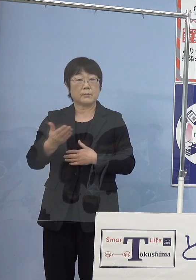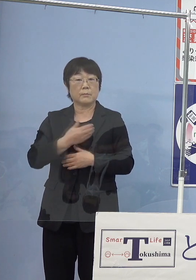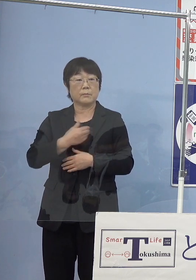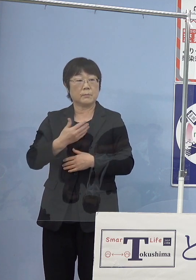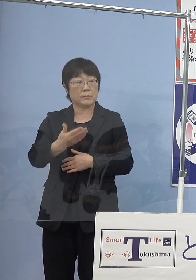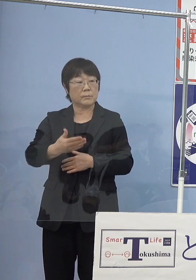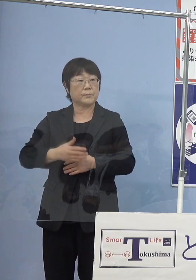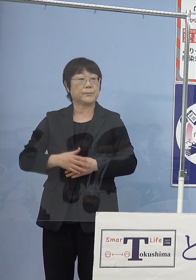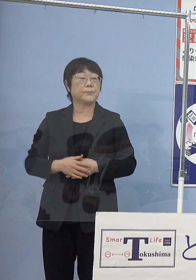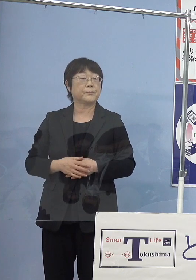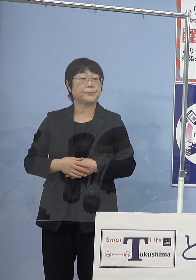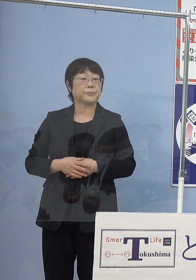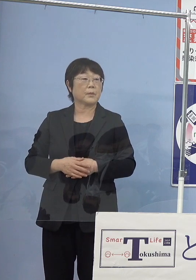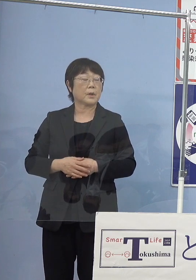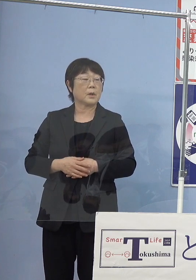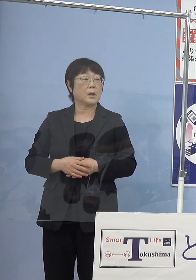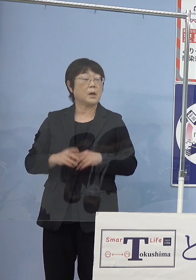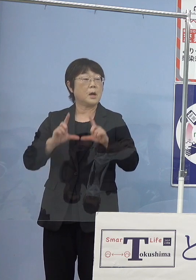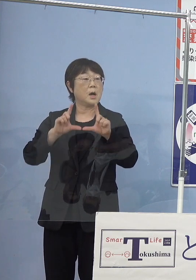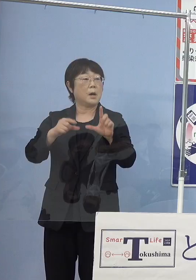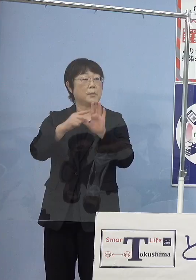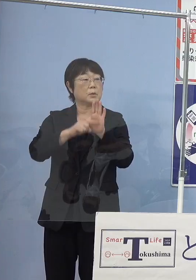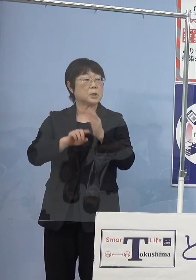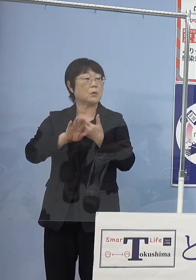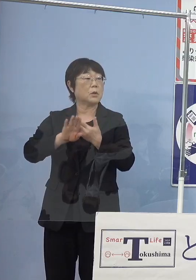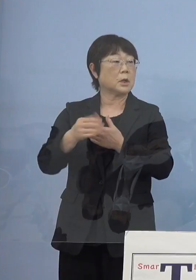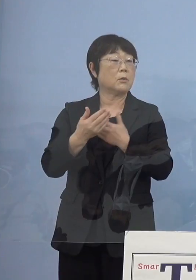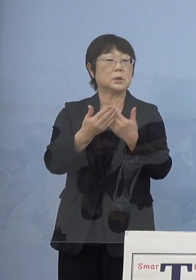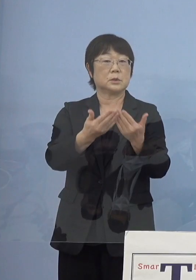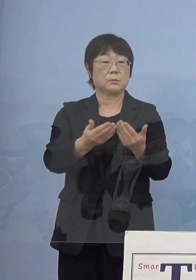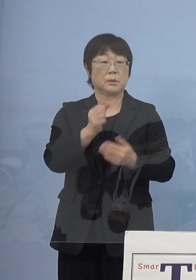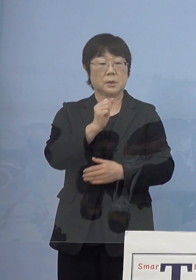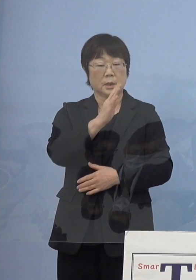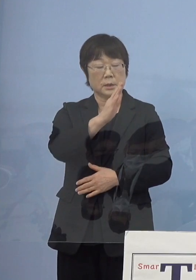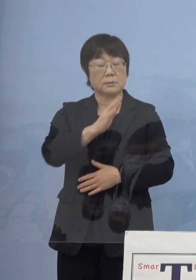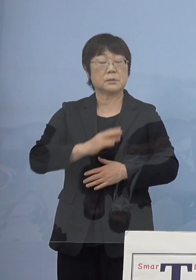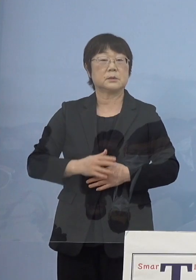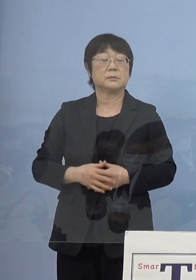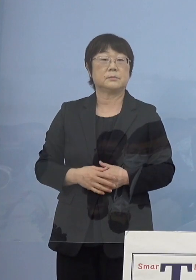では発表事項以外で質問のある方 よろしくお願いします